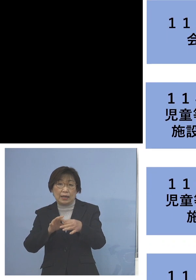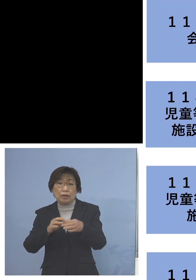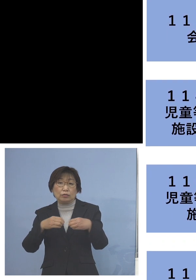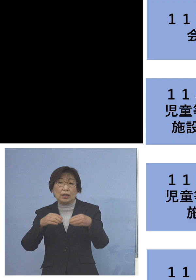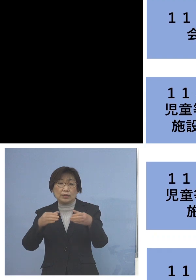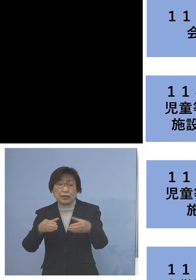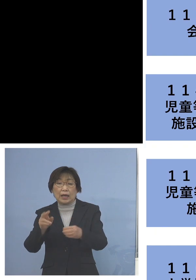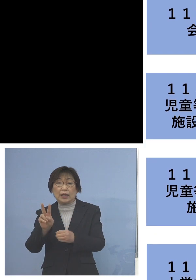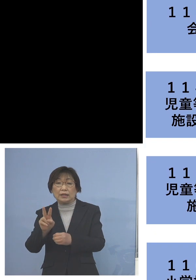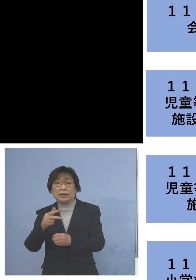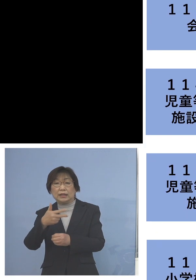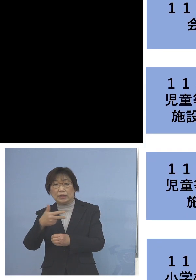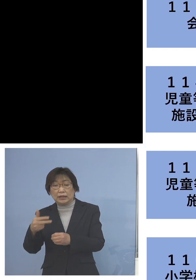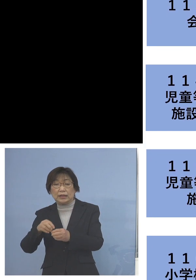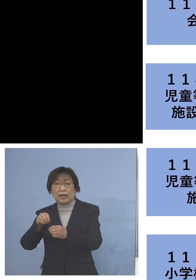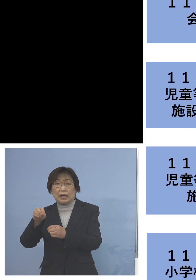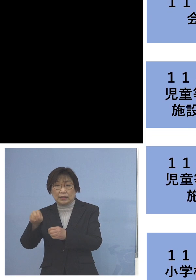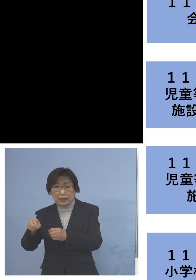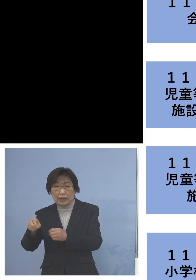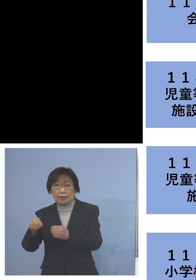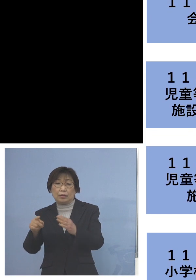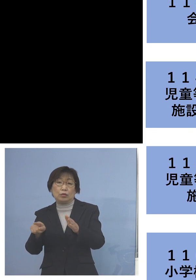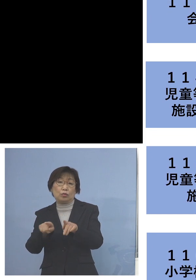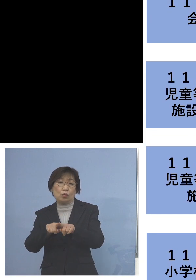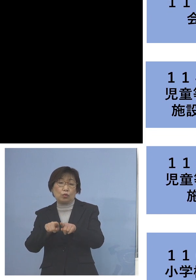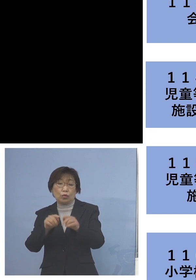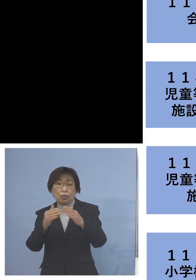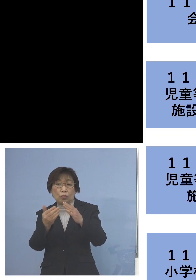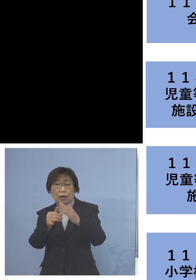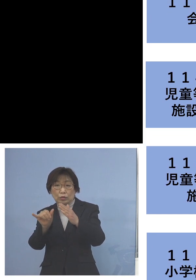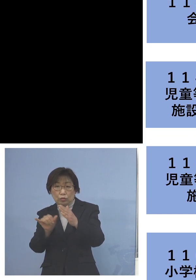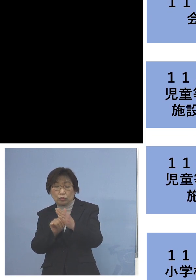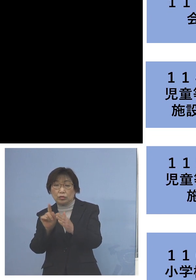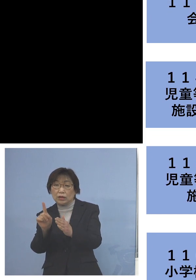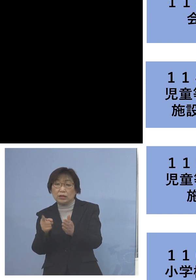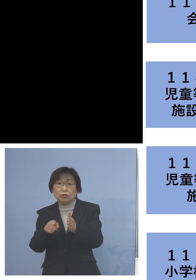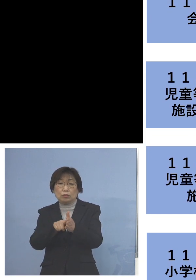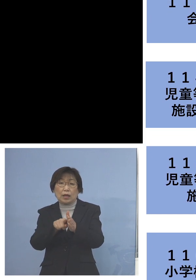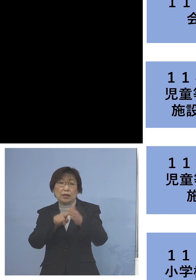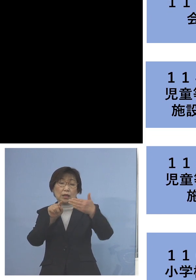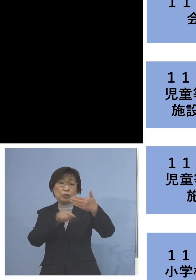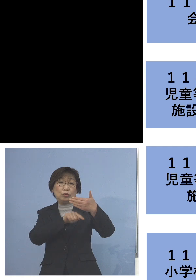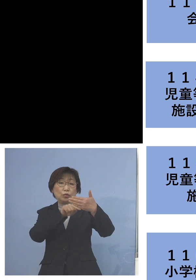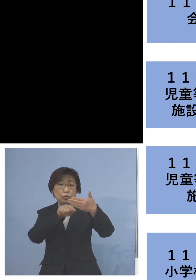こちらも同居のご家族1名を加え 9名の関連クラスターに